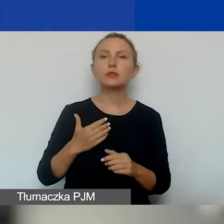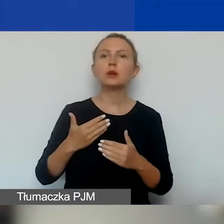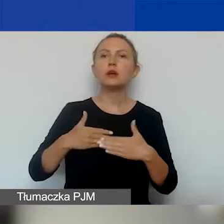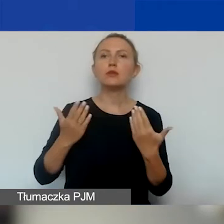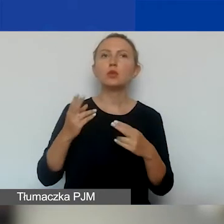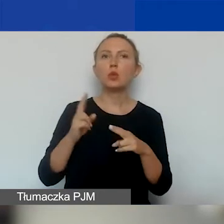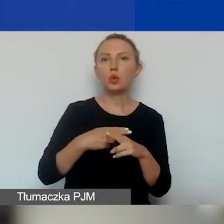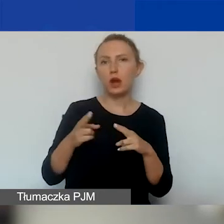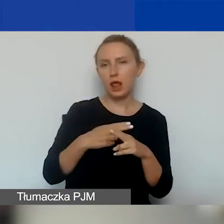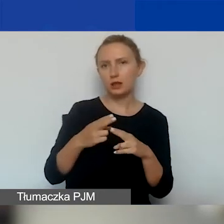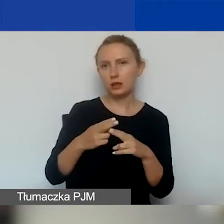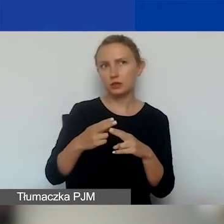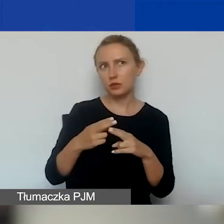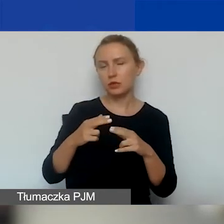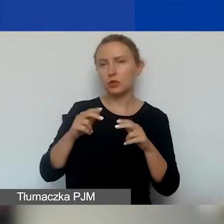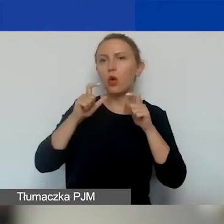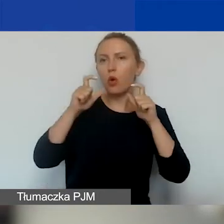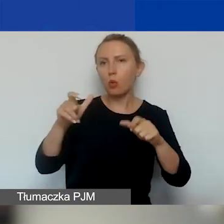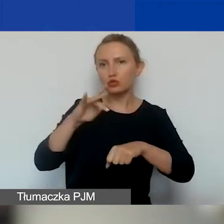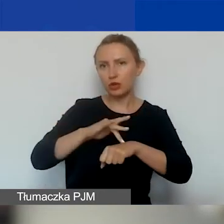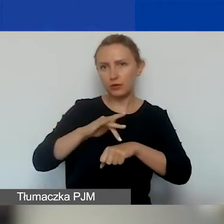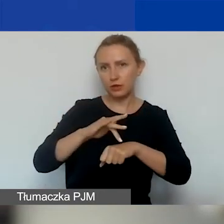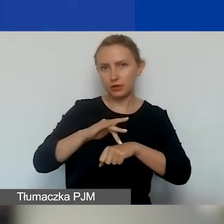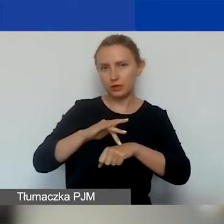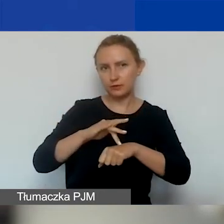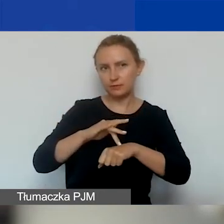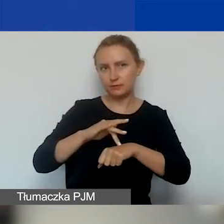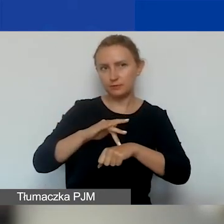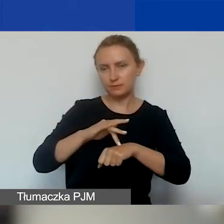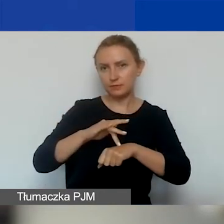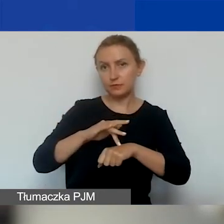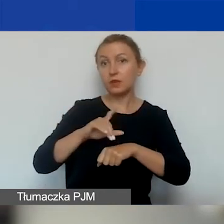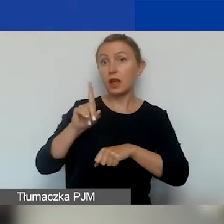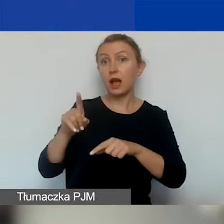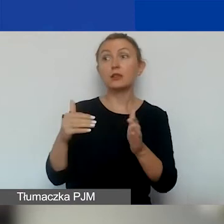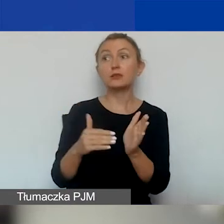następującym po dniu ogłoszenia wyników. A należy je rozpocząć